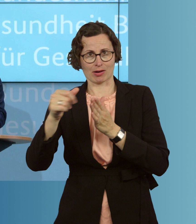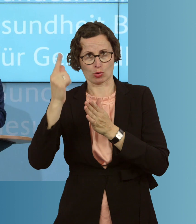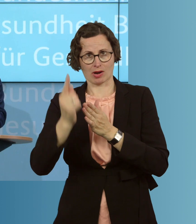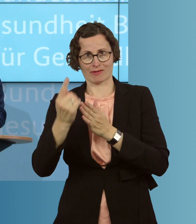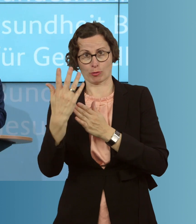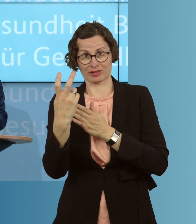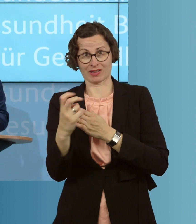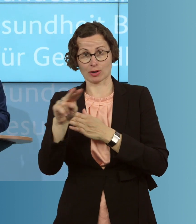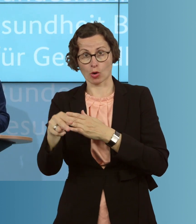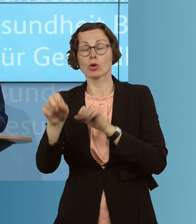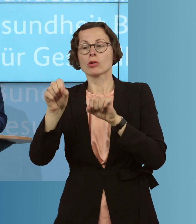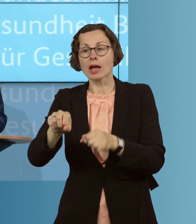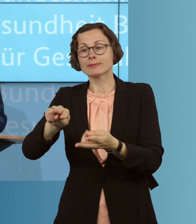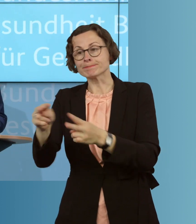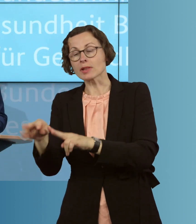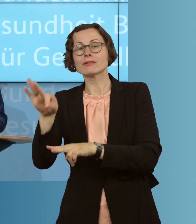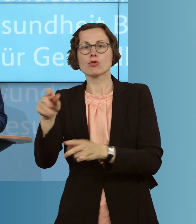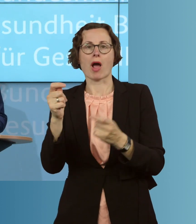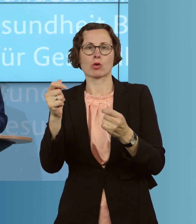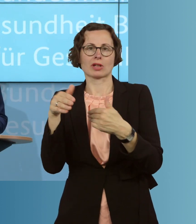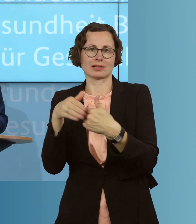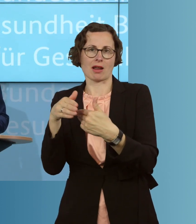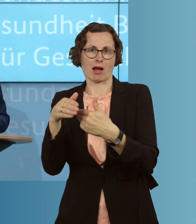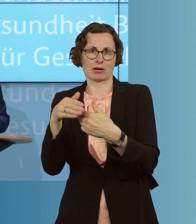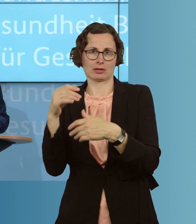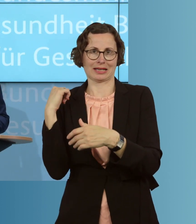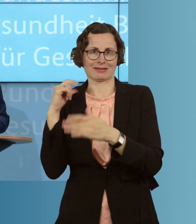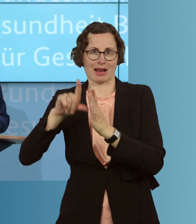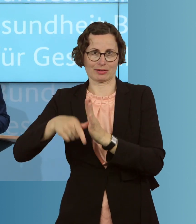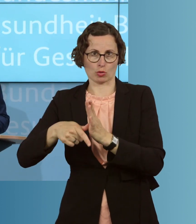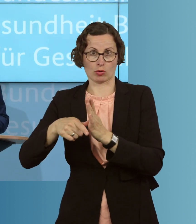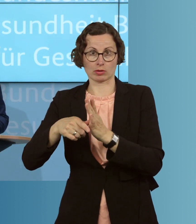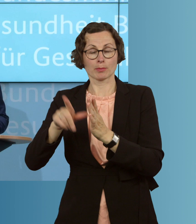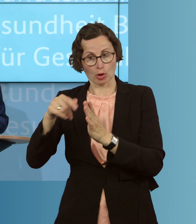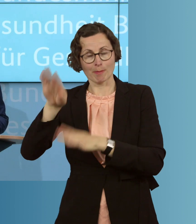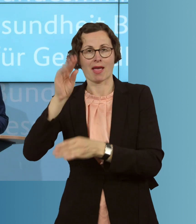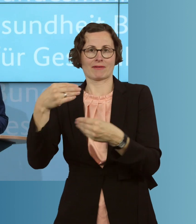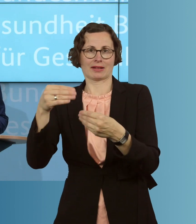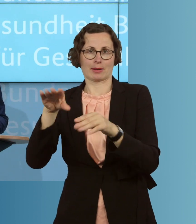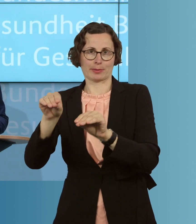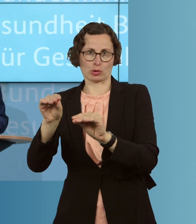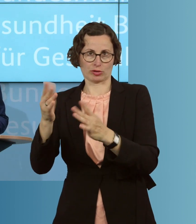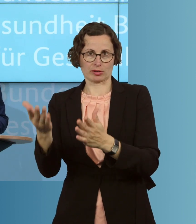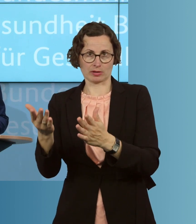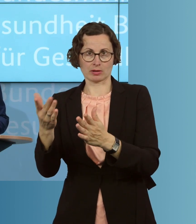Dienstleistungen einsetzbar und damit deutlich flexibler einsetzbar, als das heute der Fall ist, um Unterstützung bekommen zu können.